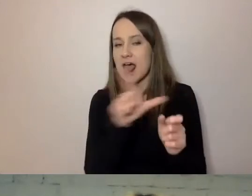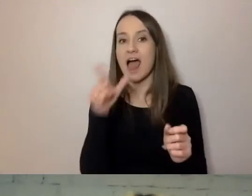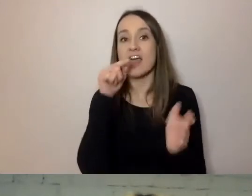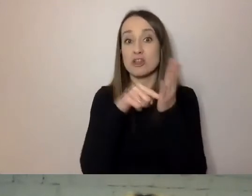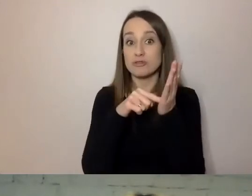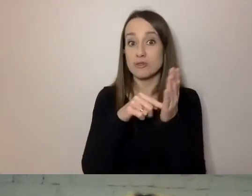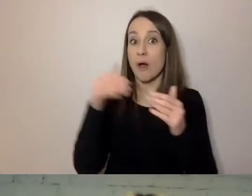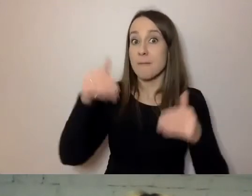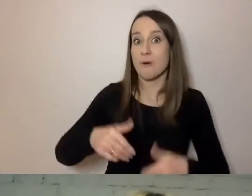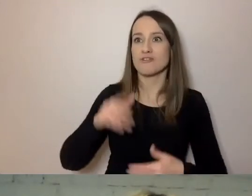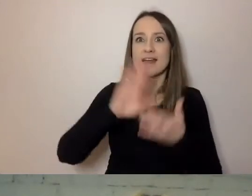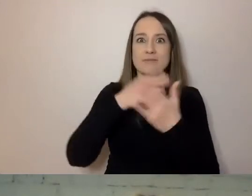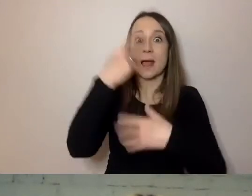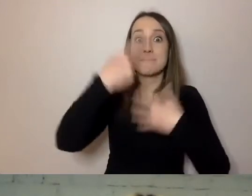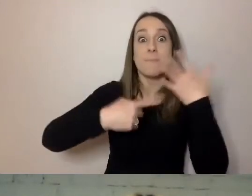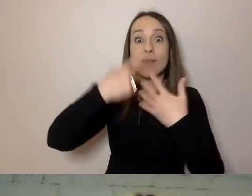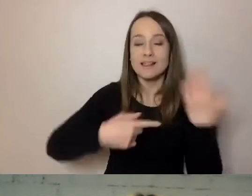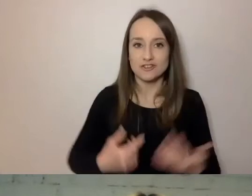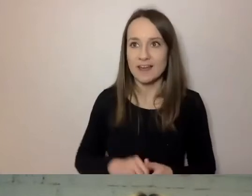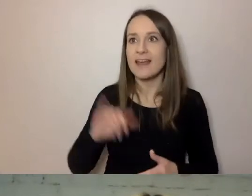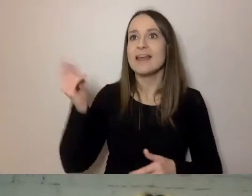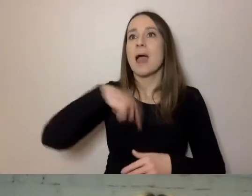Policzyć, jak długie są nasze zdania na piśmie.